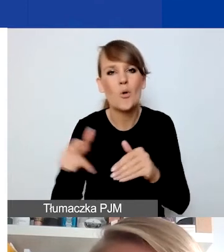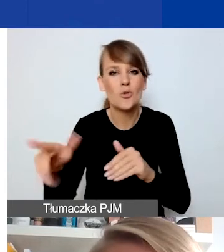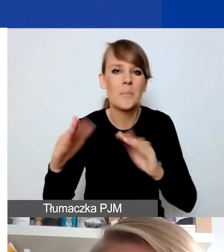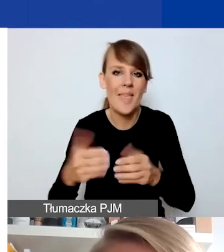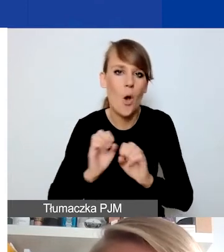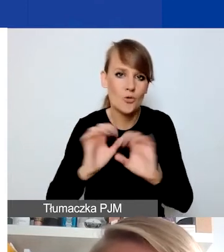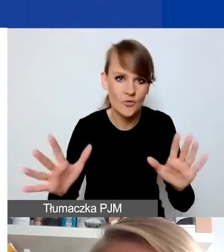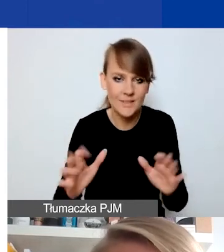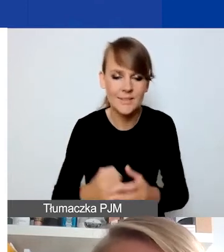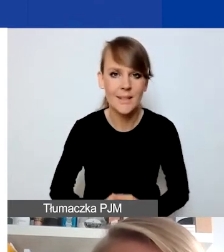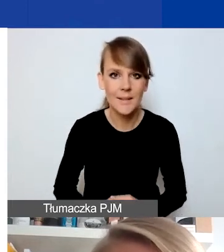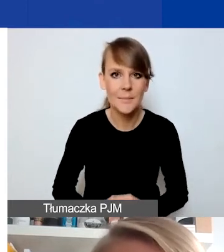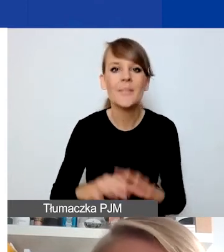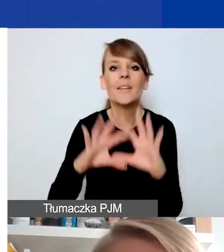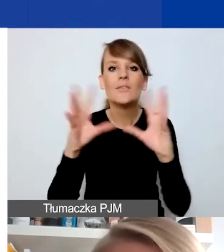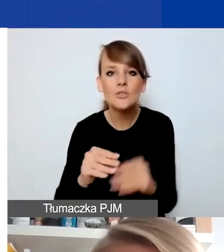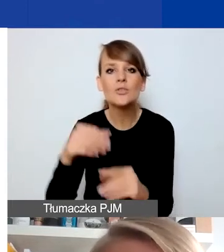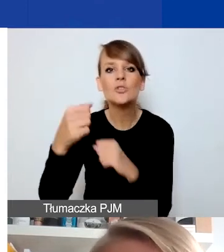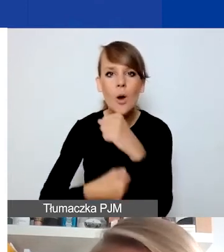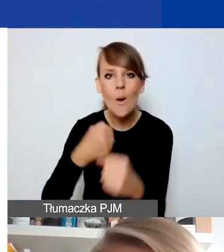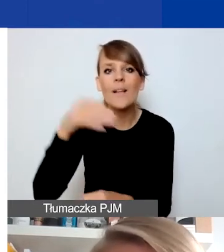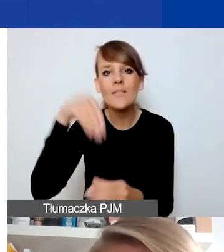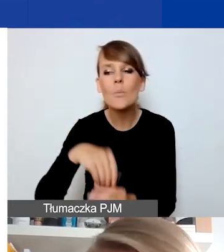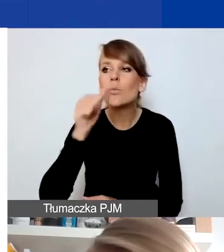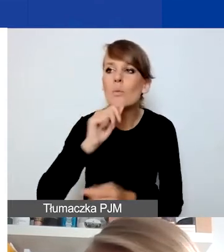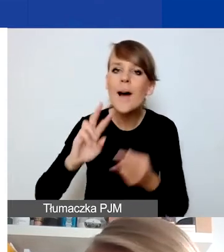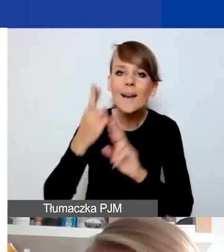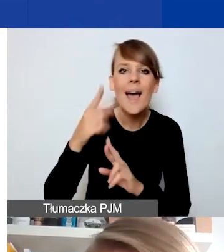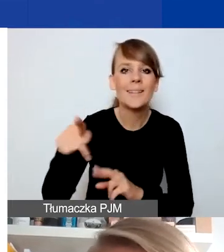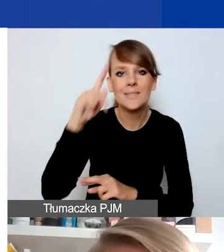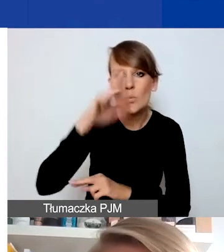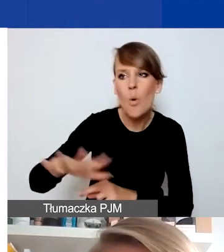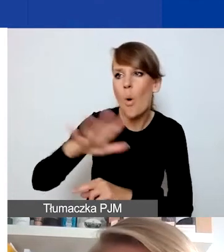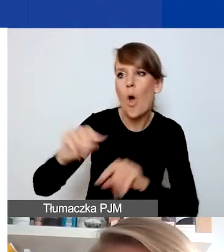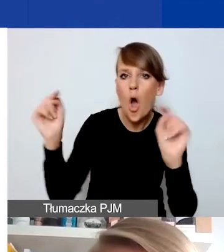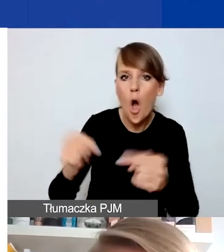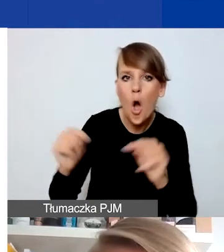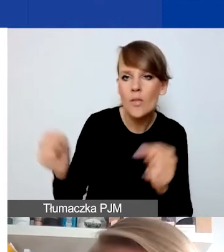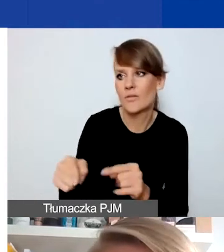które będą próbą reakcji na konflikty, napięcia społeczne, które mogą się wydarzać.